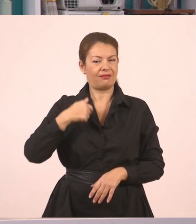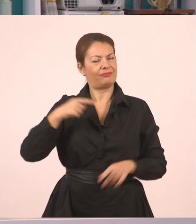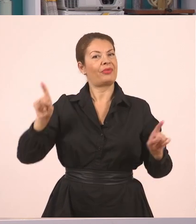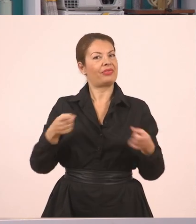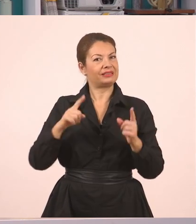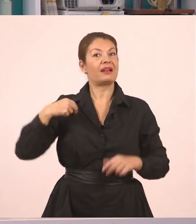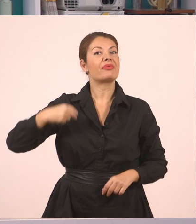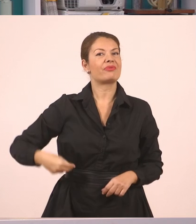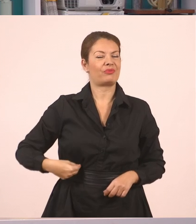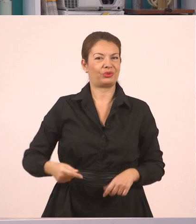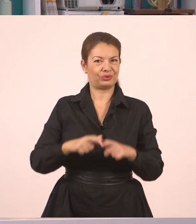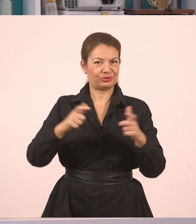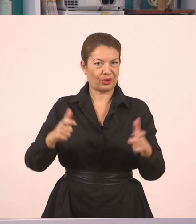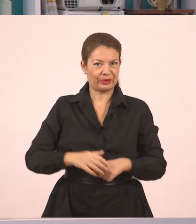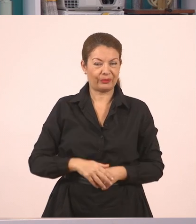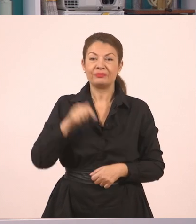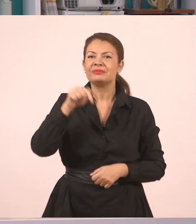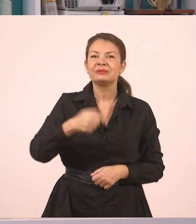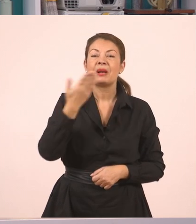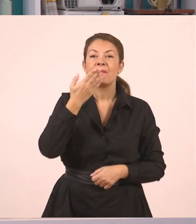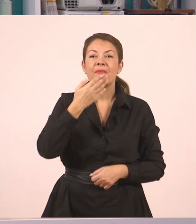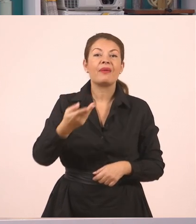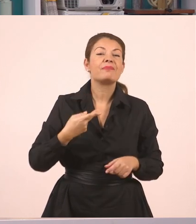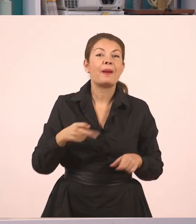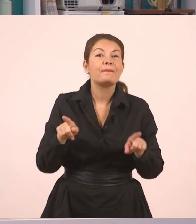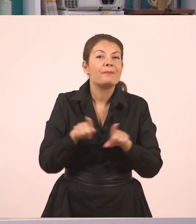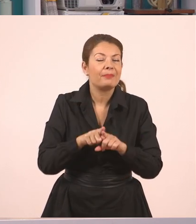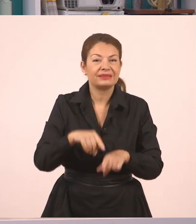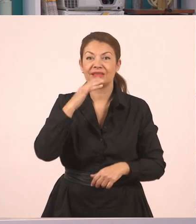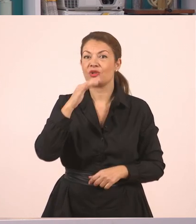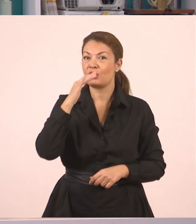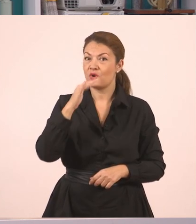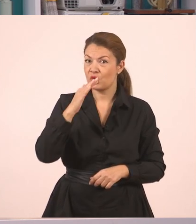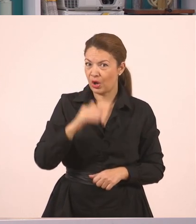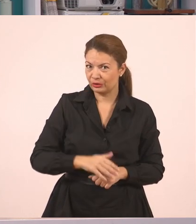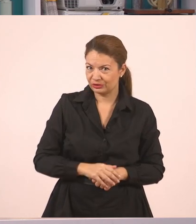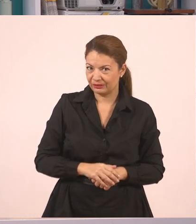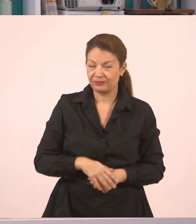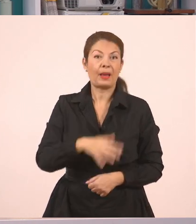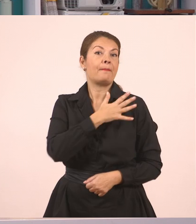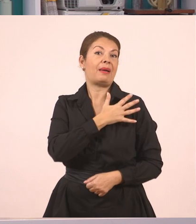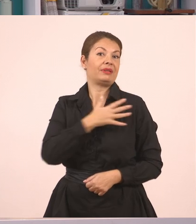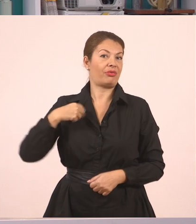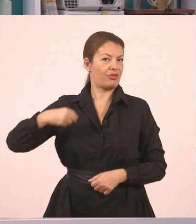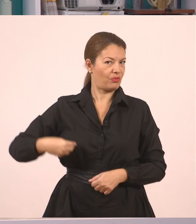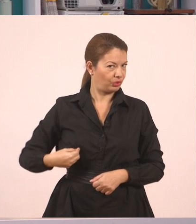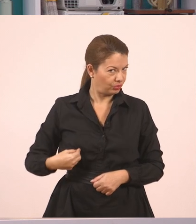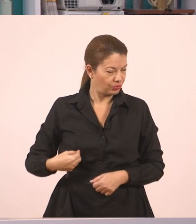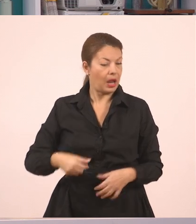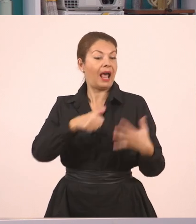Σήμερα θα κάνουμε μαζί ένα μάθημα της Γλώσσας. Για τα παιδιά της Ε' και της Στ' Δημοτικού,